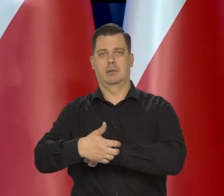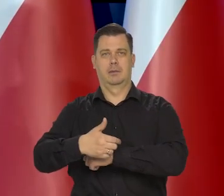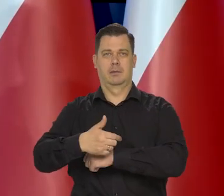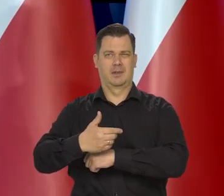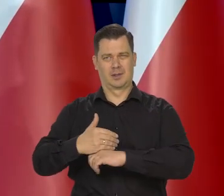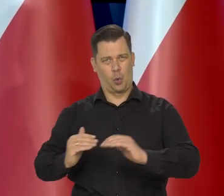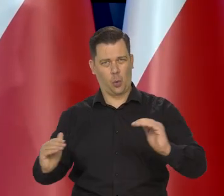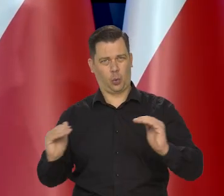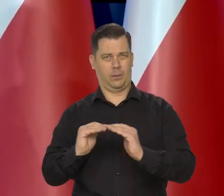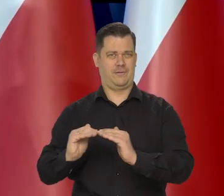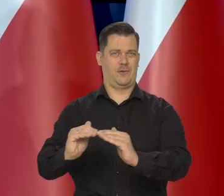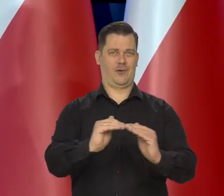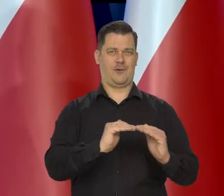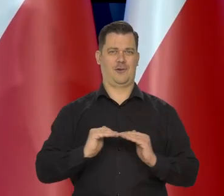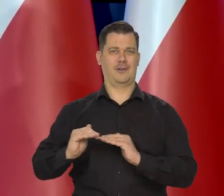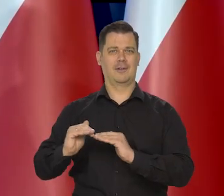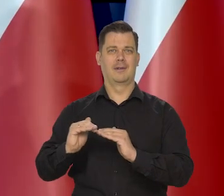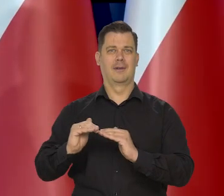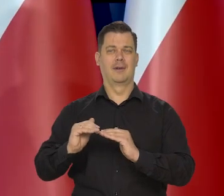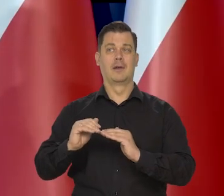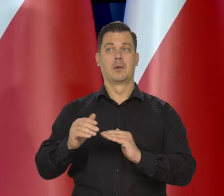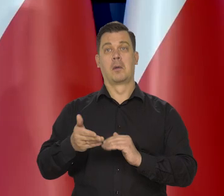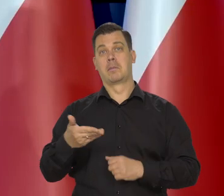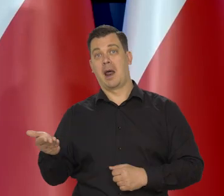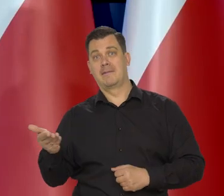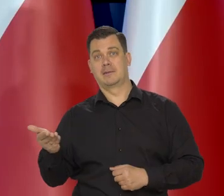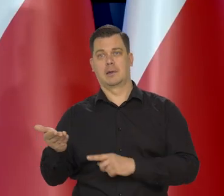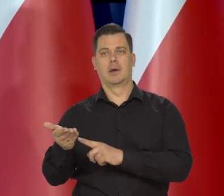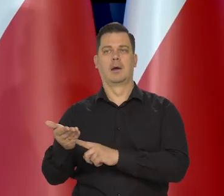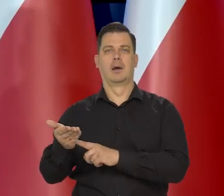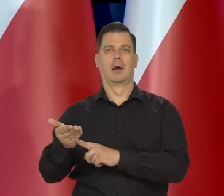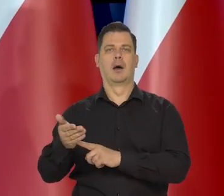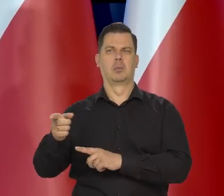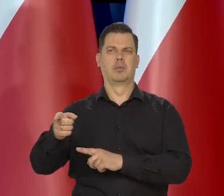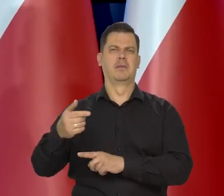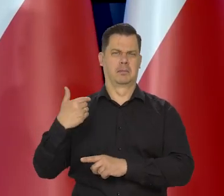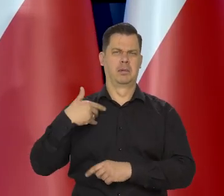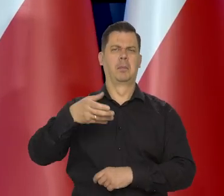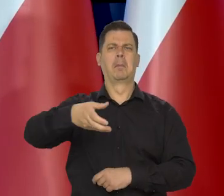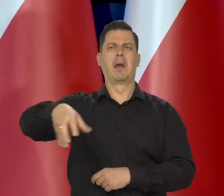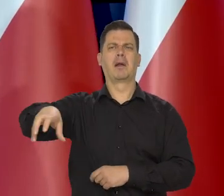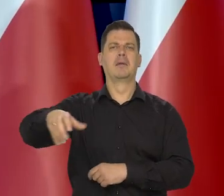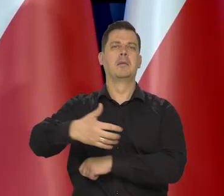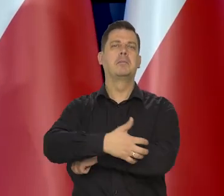może ktoś jakiś tam są prawicowcy czy pseudo prawicowcy, co by chcieli, żeby był enklawy biedy,